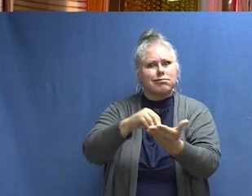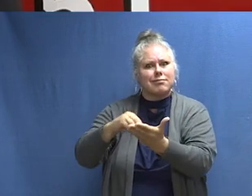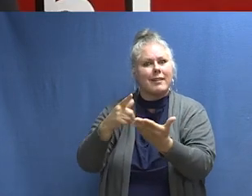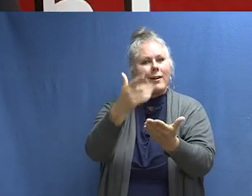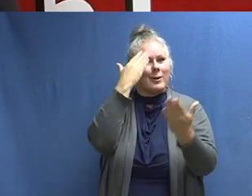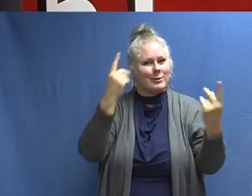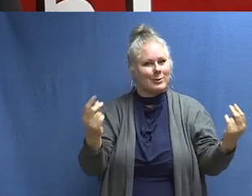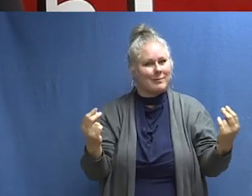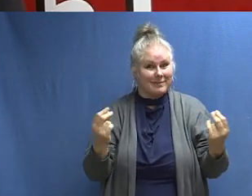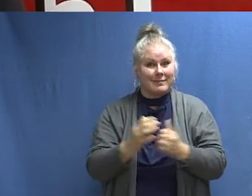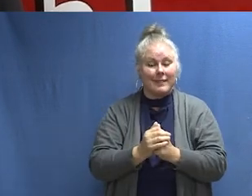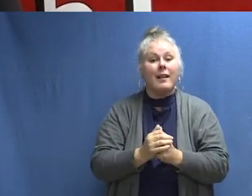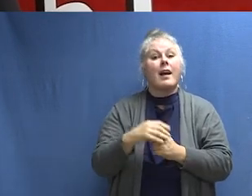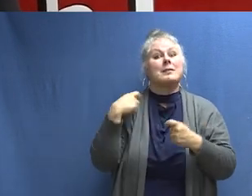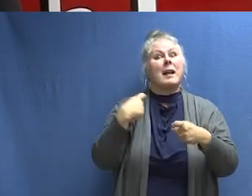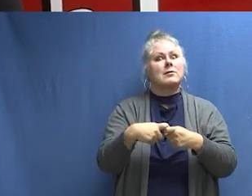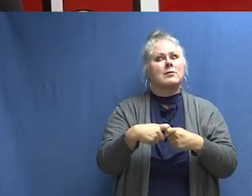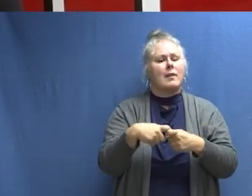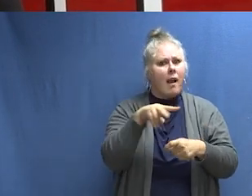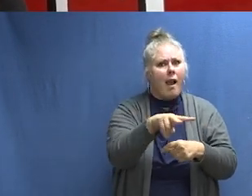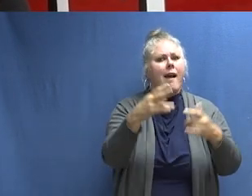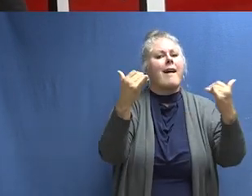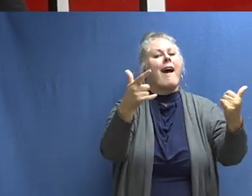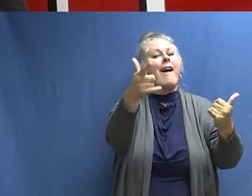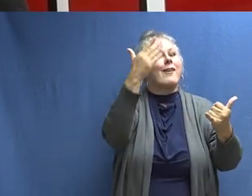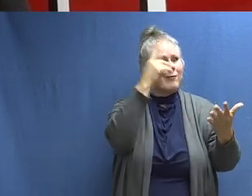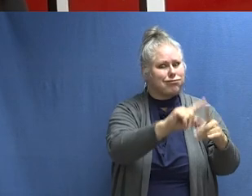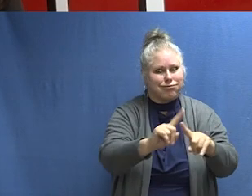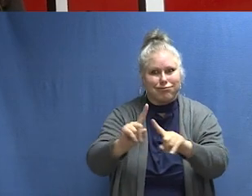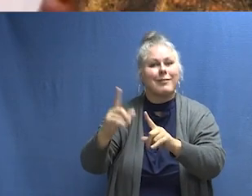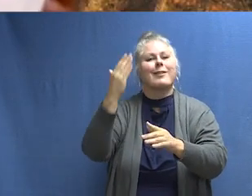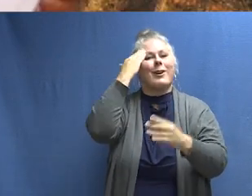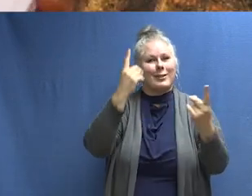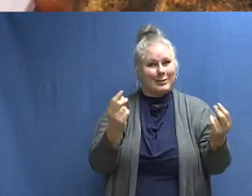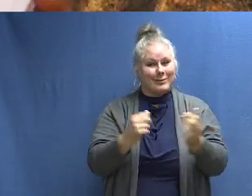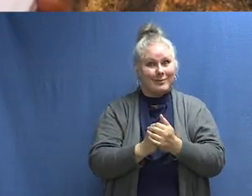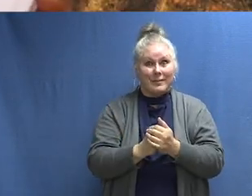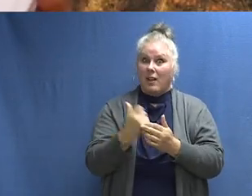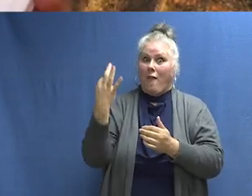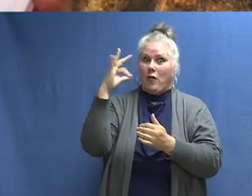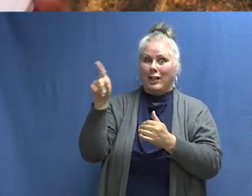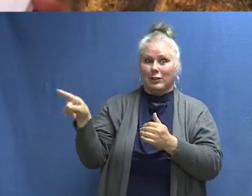Aprenda los sonidos de protección contra incendios y sepa qué hacer. [HABLANDO EN FRANCÉS] Aprenda los sonidos de la protección contra incendios y sepa qué hacer.